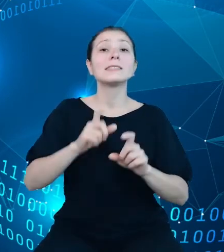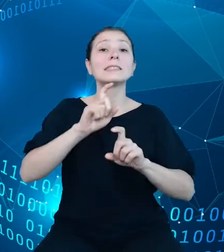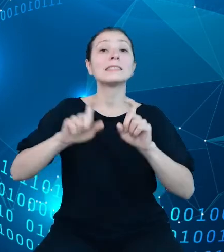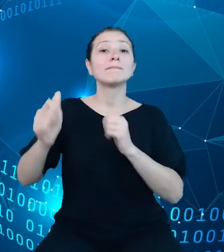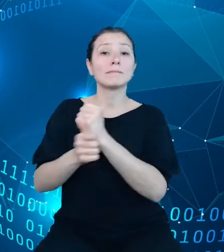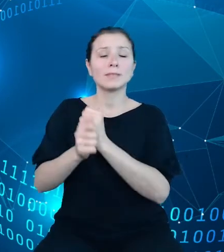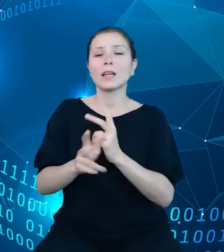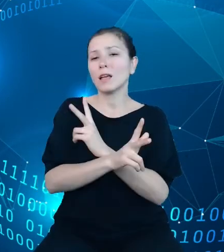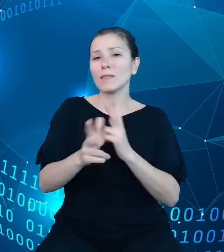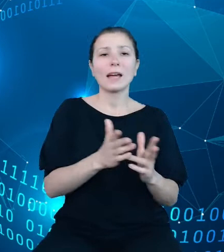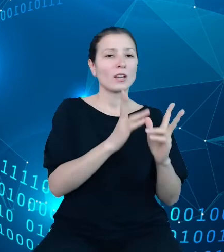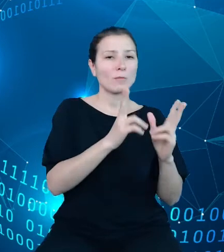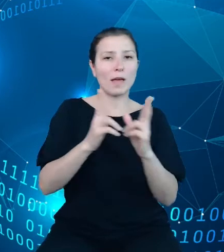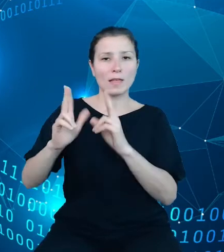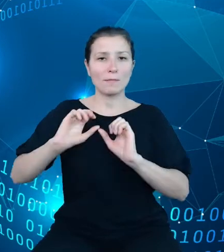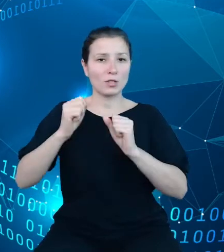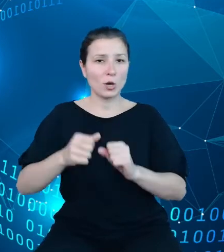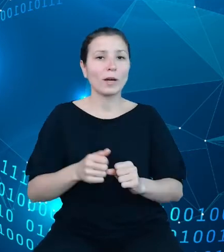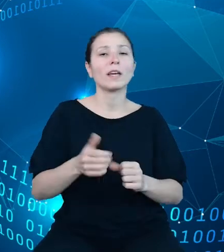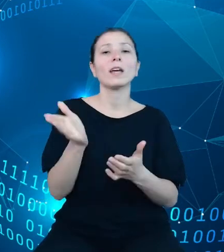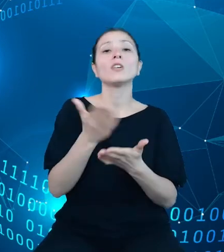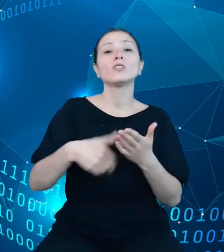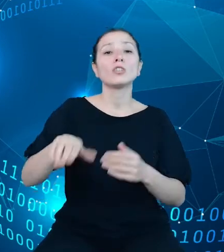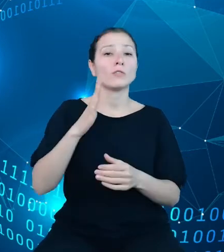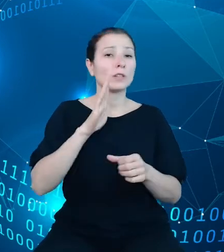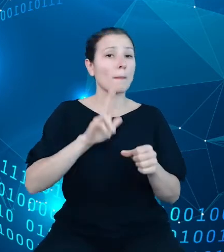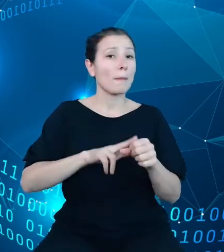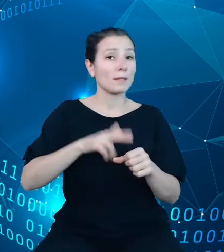dziedzinowych baz wiedzy oraz w ramach w ramach każdej warstwy tego systemu.